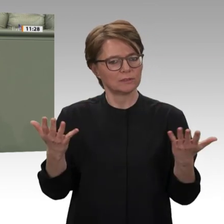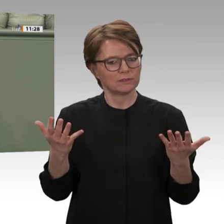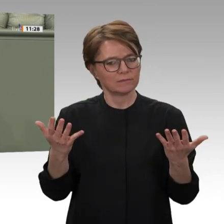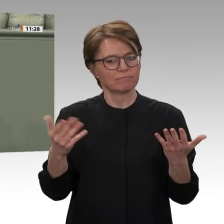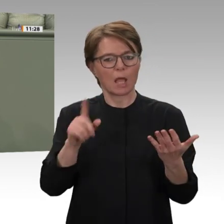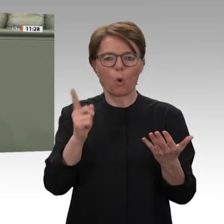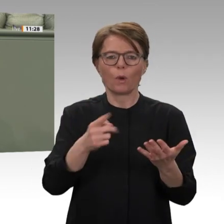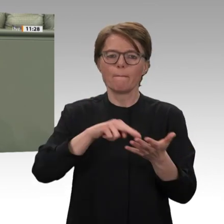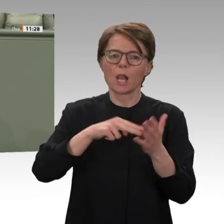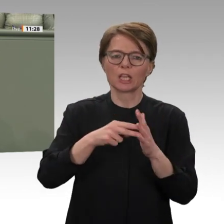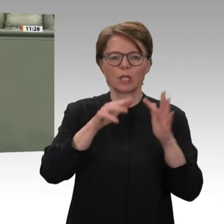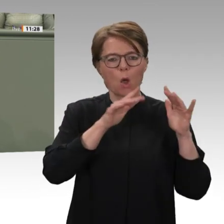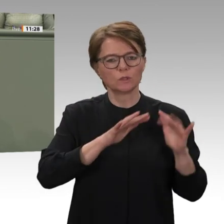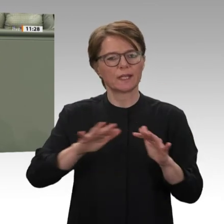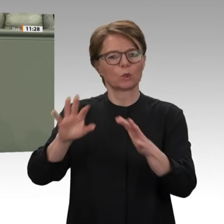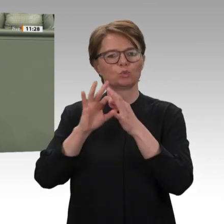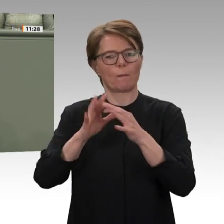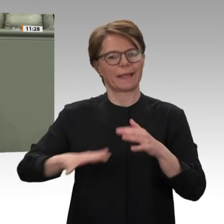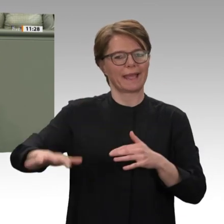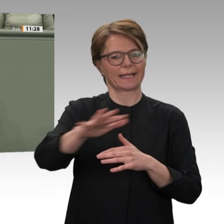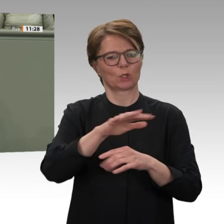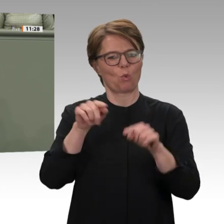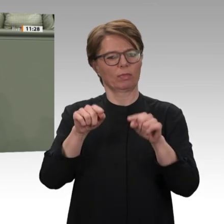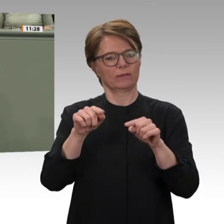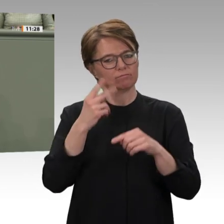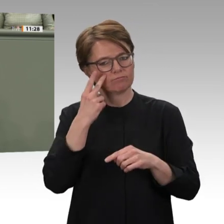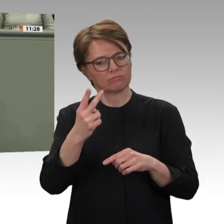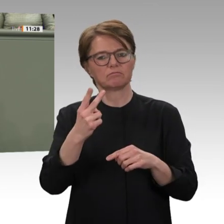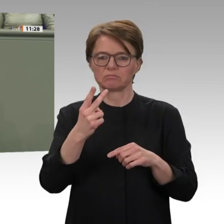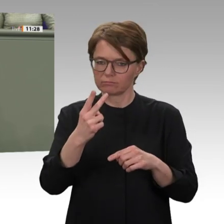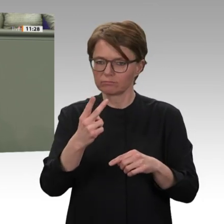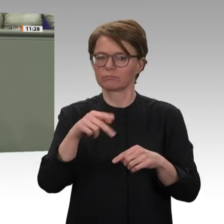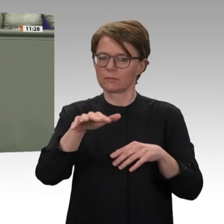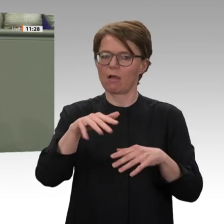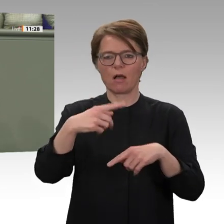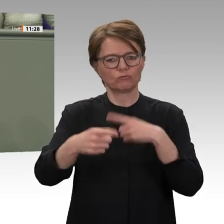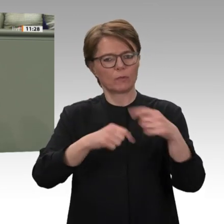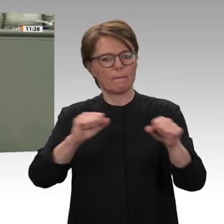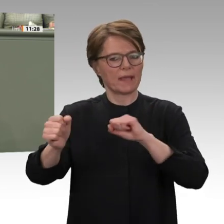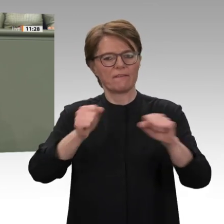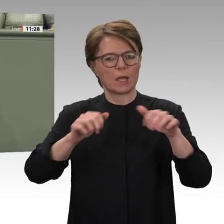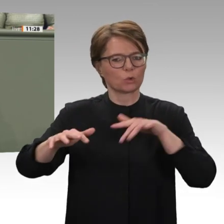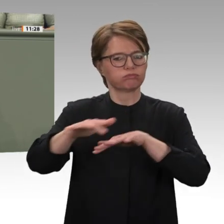über den Sudan hinaus. Viele in Afrika und der arabischen Welt blicken gerade jetzt